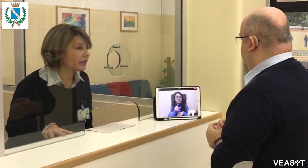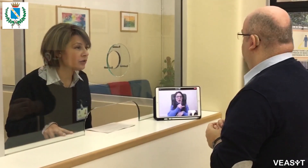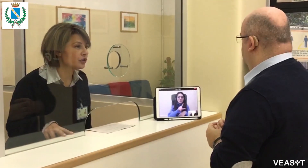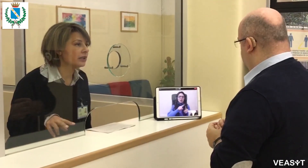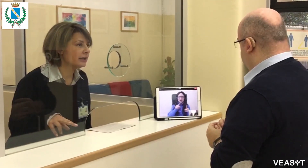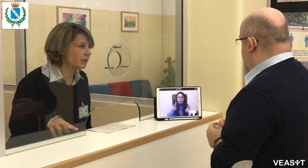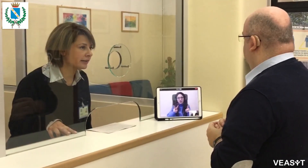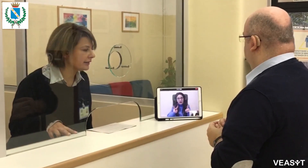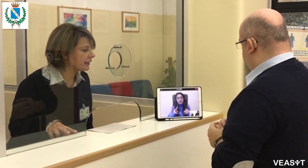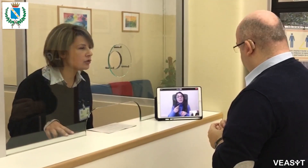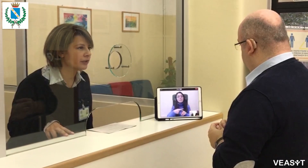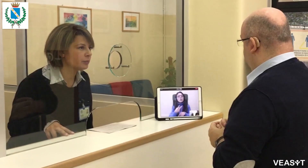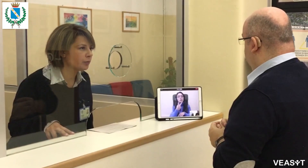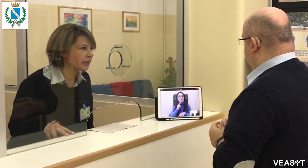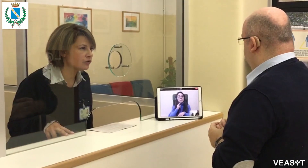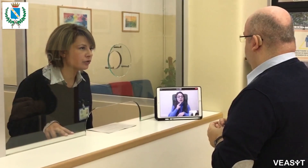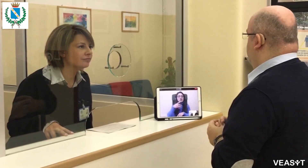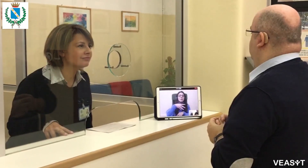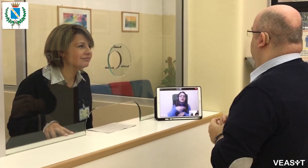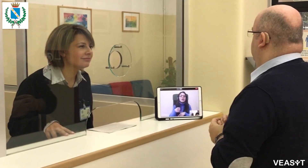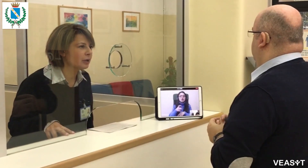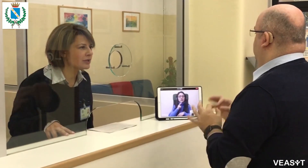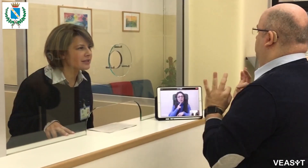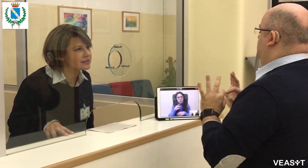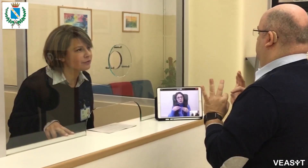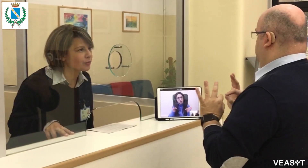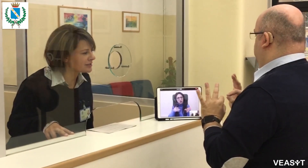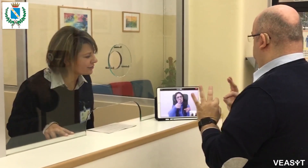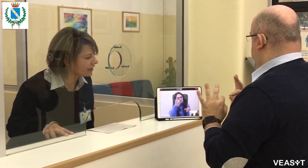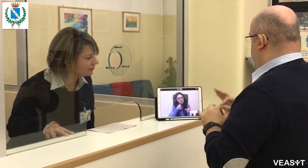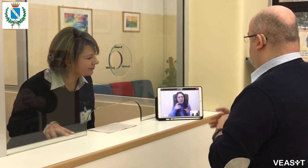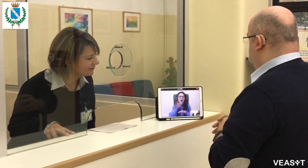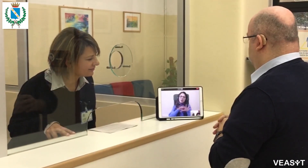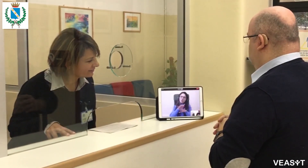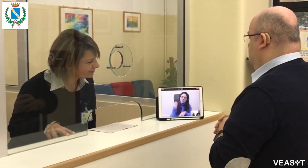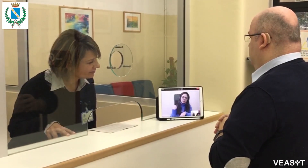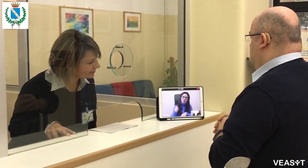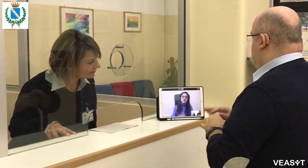due pomeriggi, il martedì e il giovedì pomeriggio. Per qualsiasi informazione.